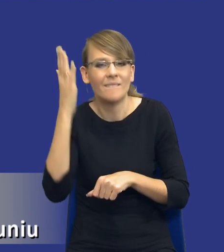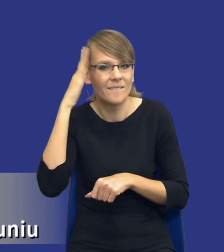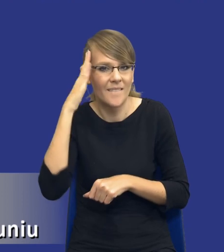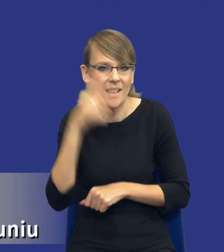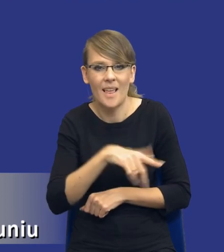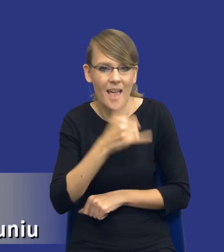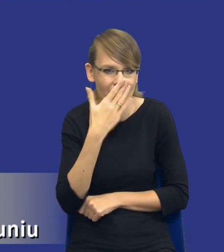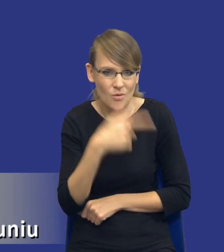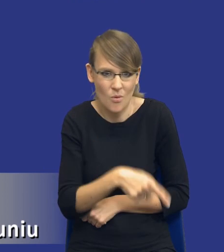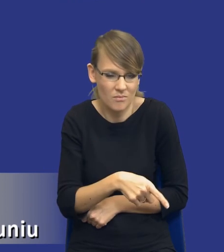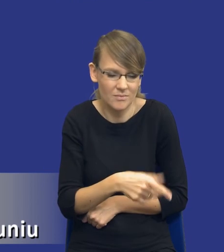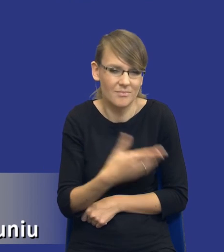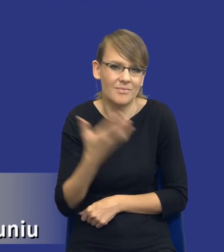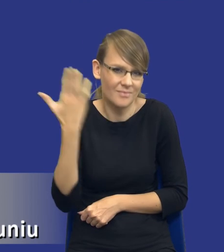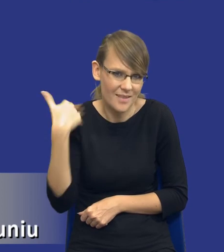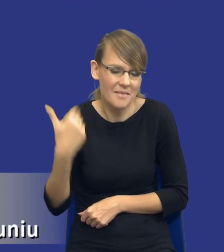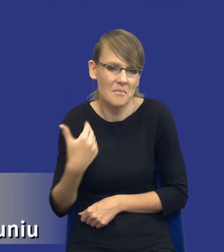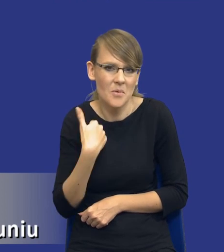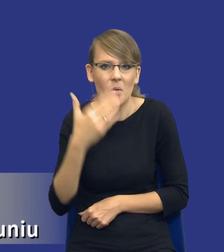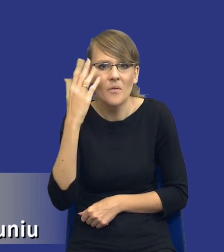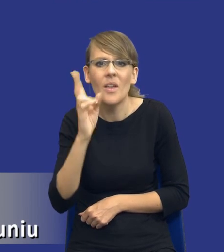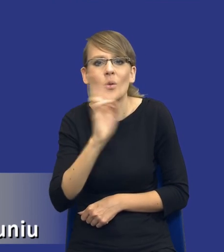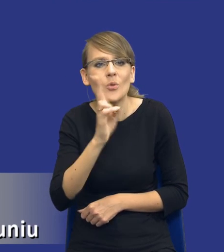zachowywał, którzy wykonawcy nawet wystartują itd., itd.